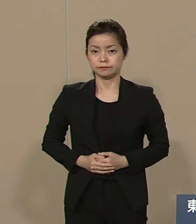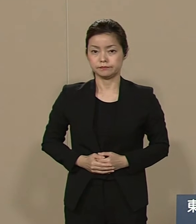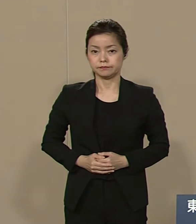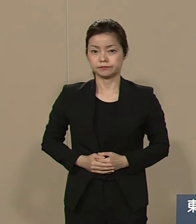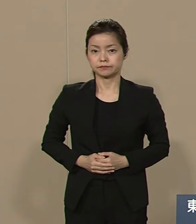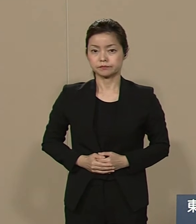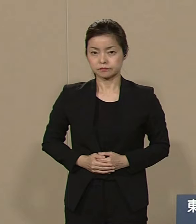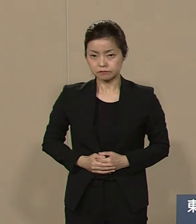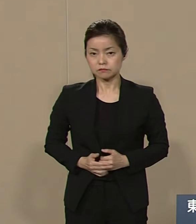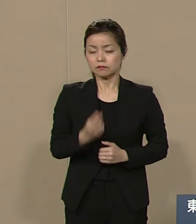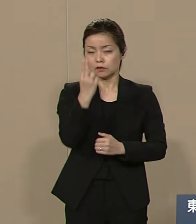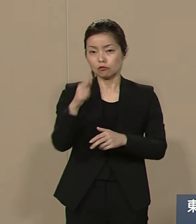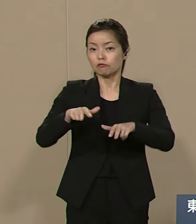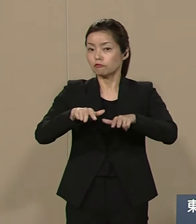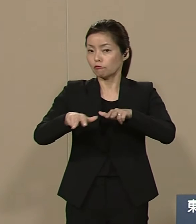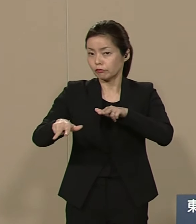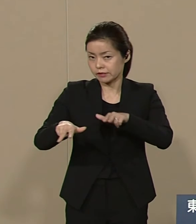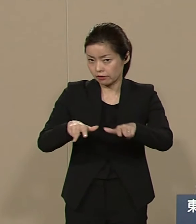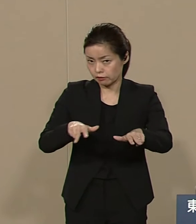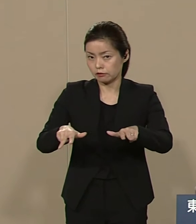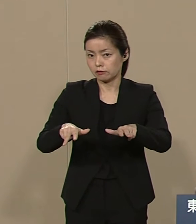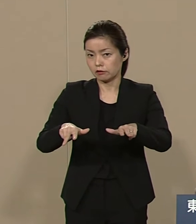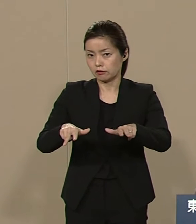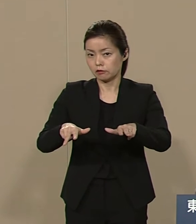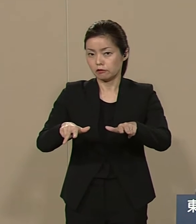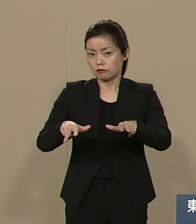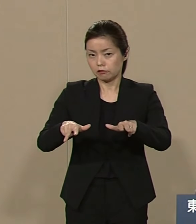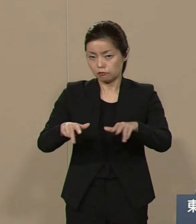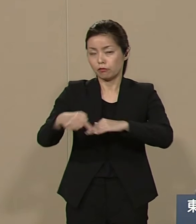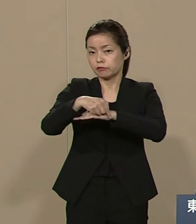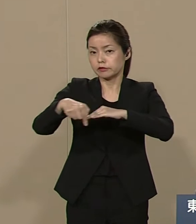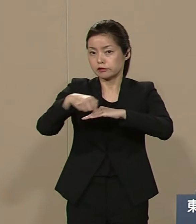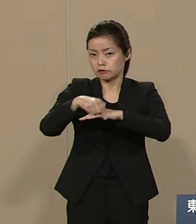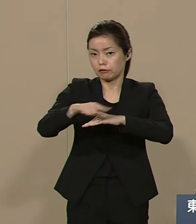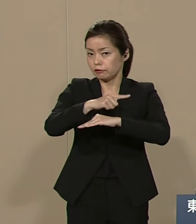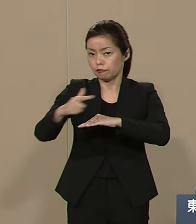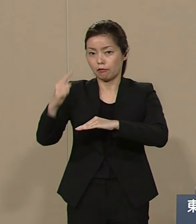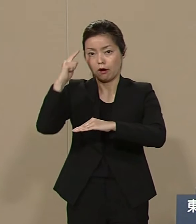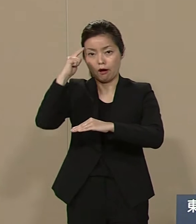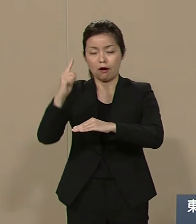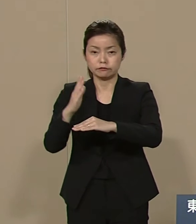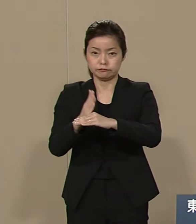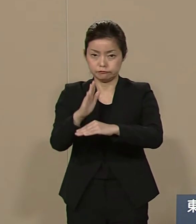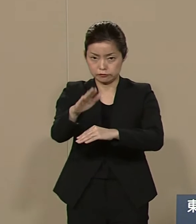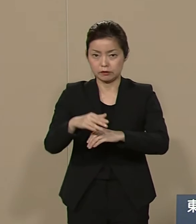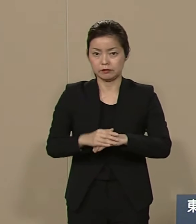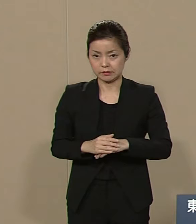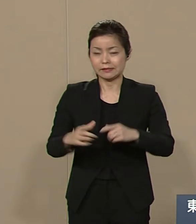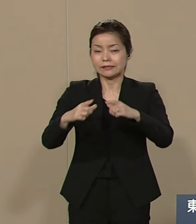都政としては 具体的に まあ いろいろ考えておりますが まず日本の課題として